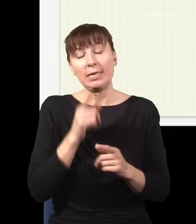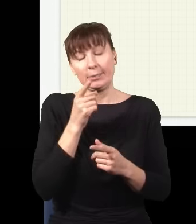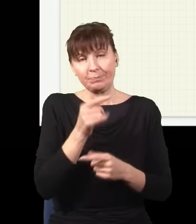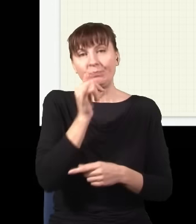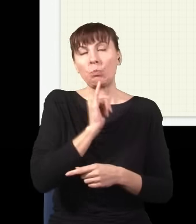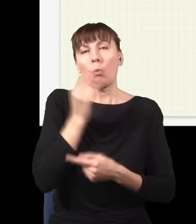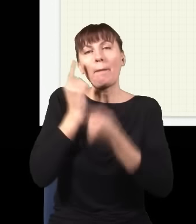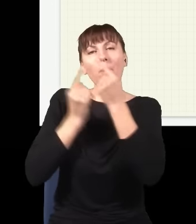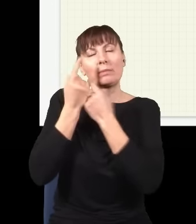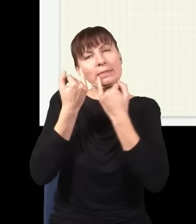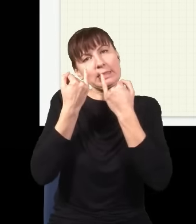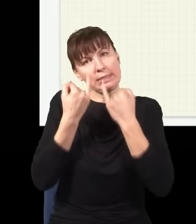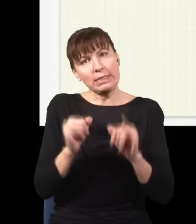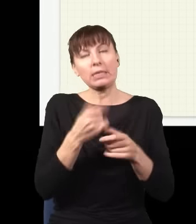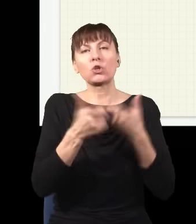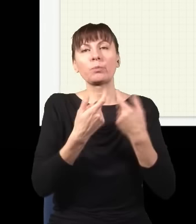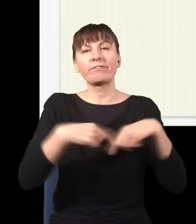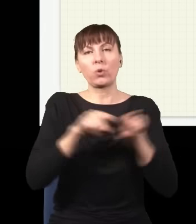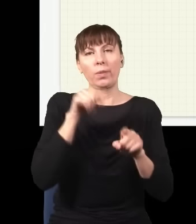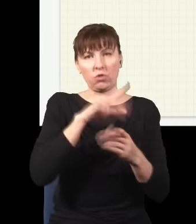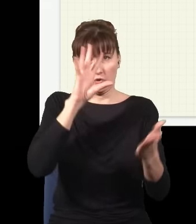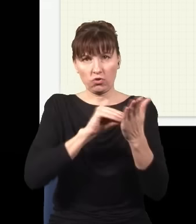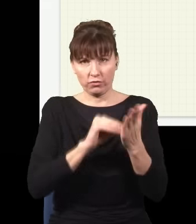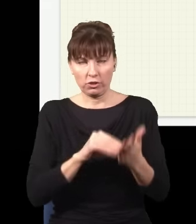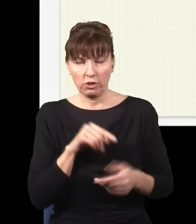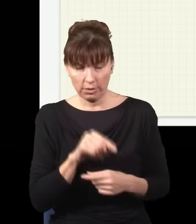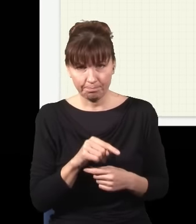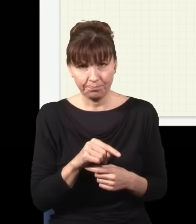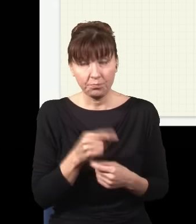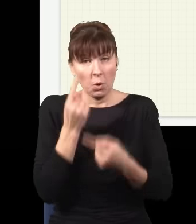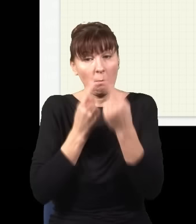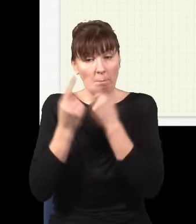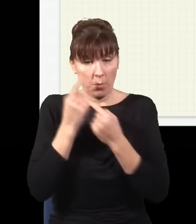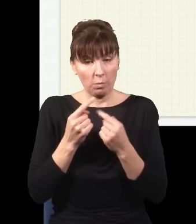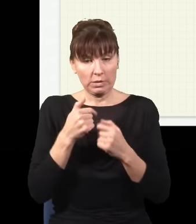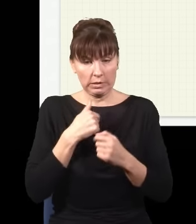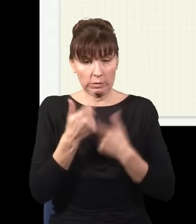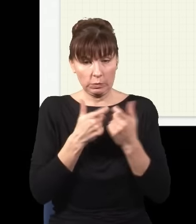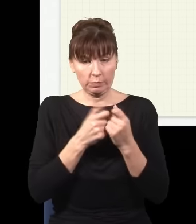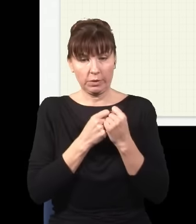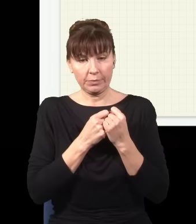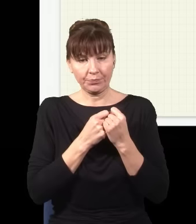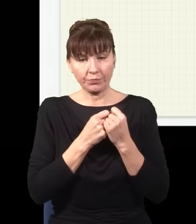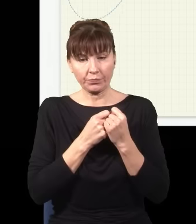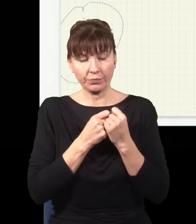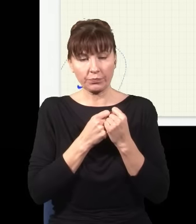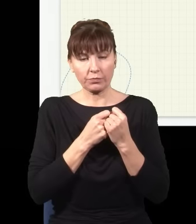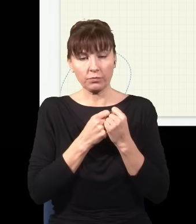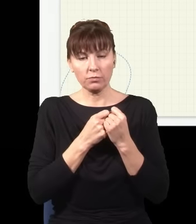wariant tego eksperymentu – wyobraźmy sobie, że moje źródło tutaj przesunę sobie w bok,